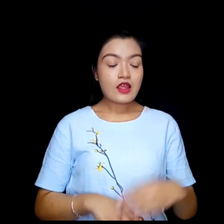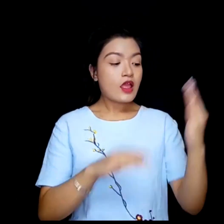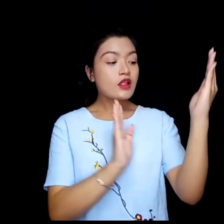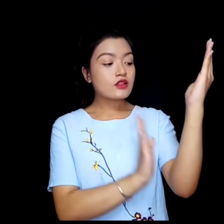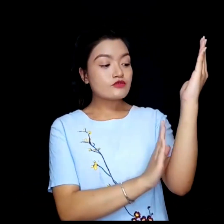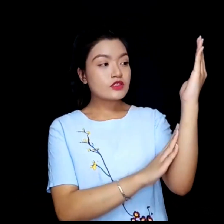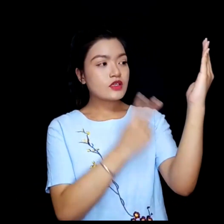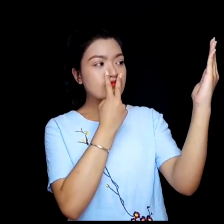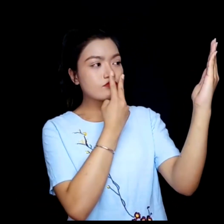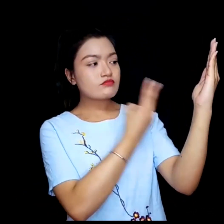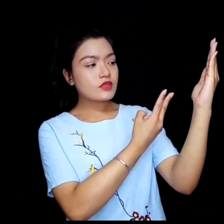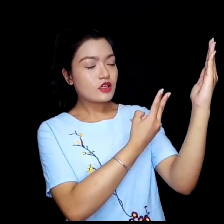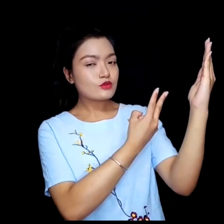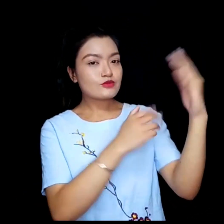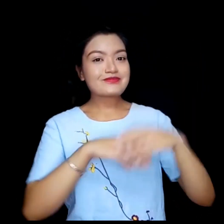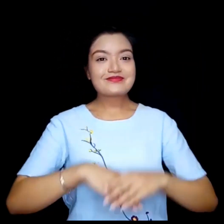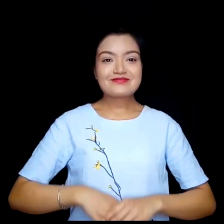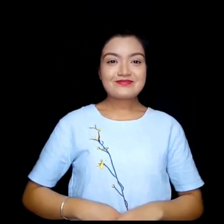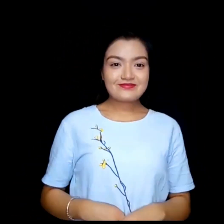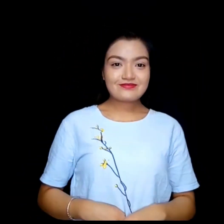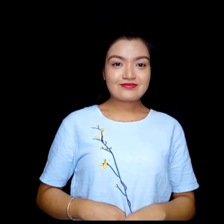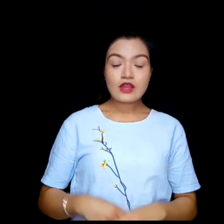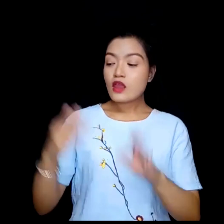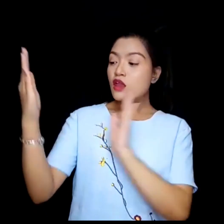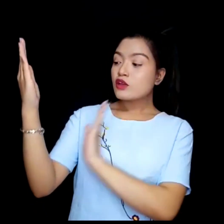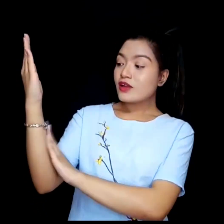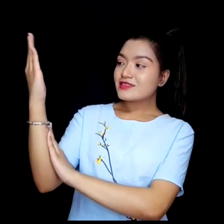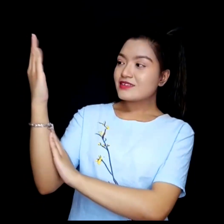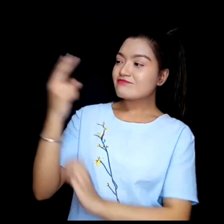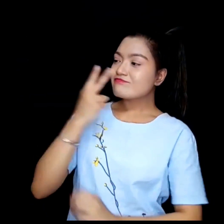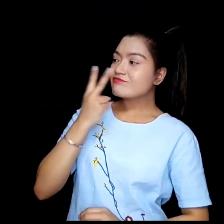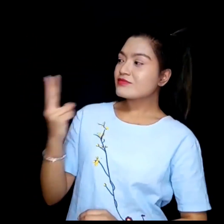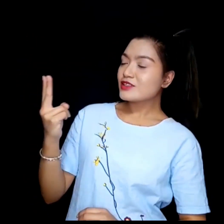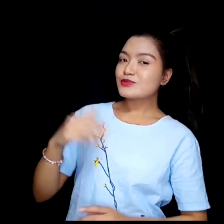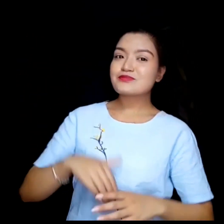तपाई बायाँ पट्टी हेर्नहोस् तपाई दायाँ पट्टी हेर्नुहोस्